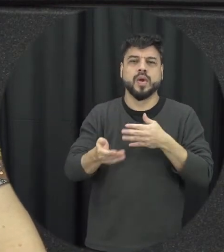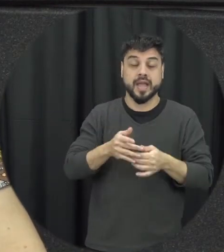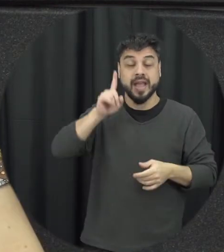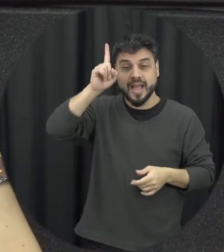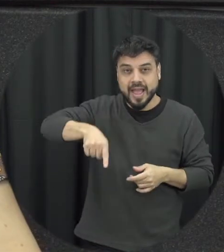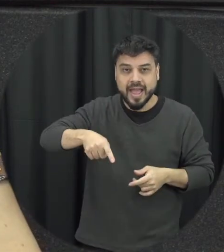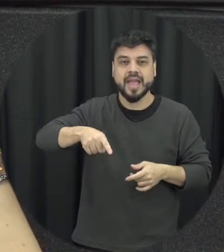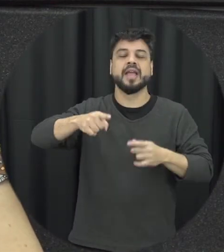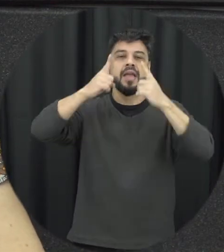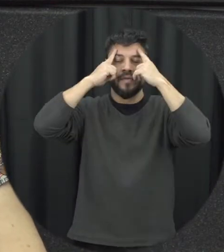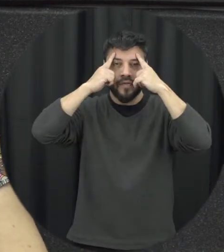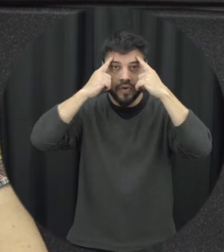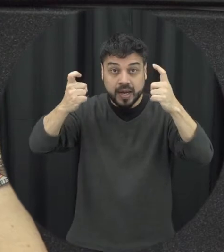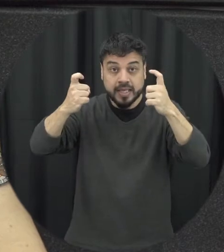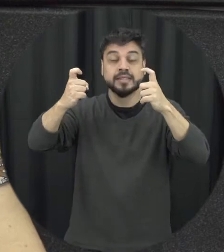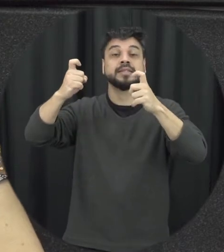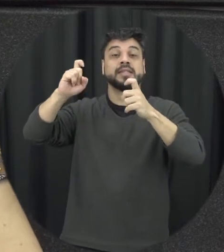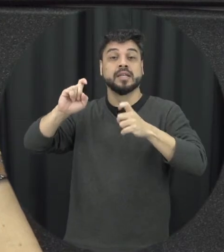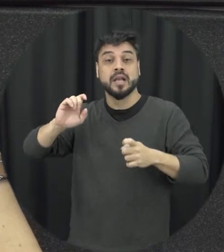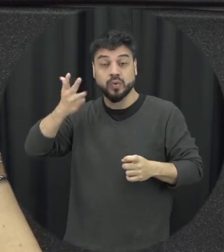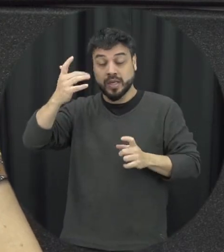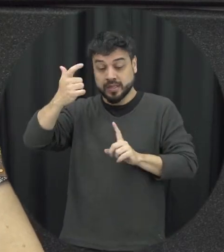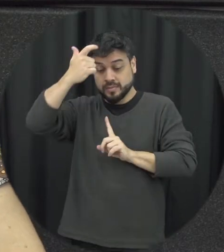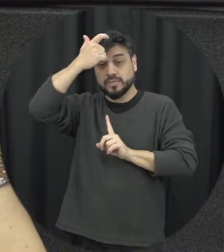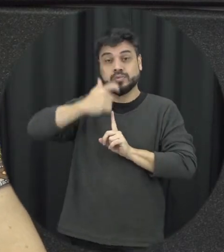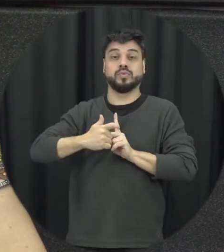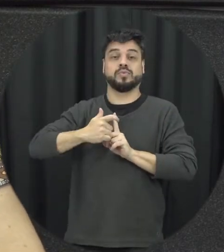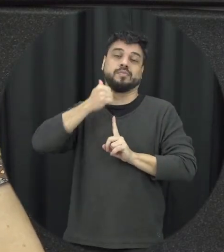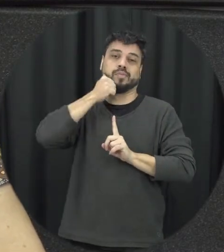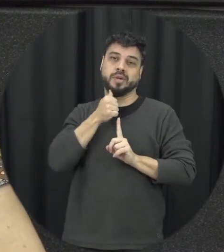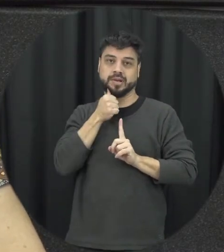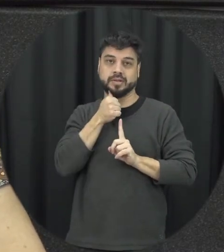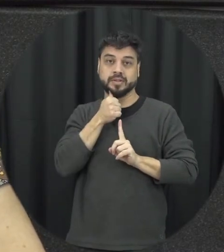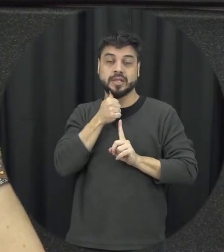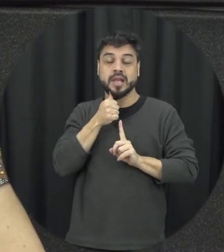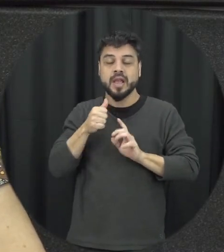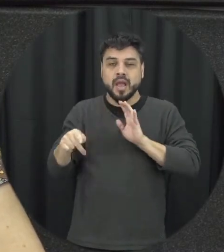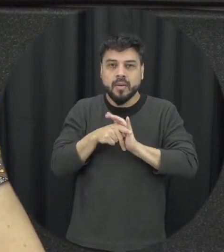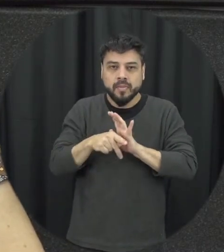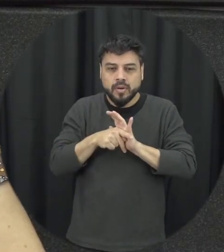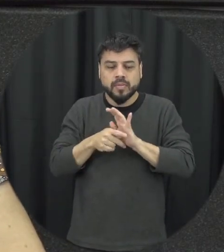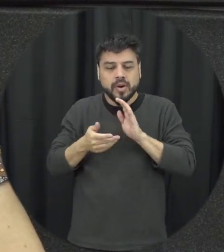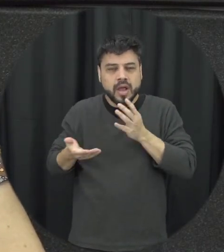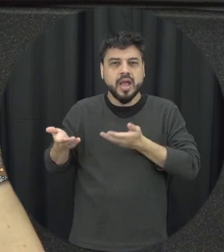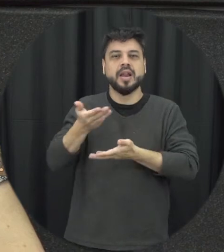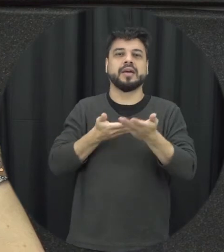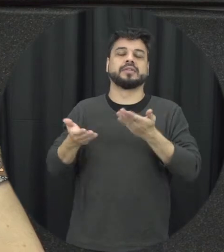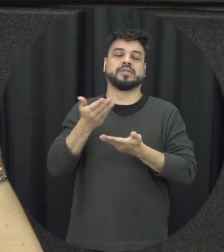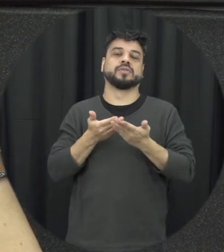acontece em função dessas relações jerárquicas, de poder que existe é que acontece em função dos